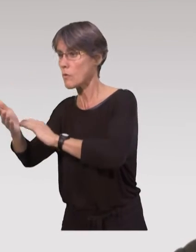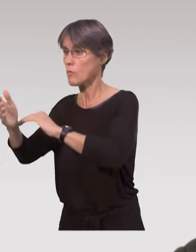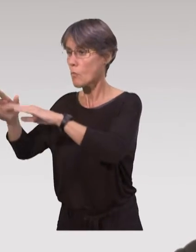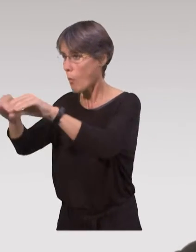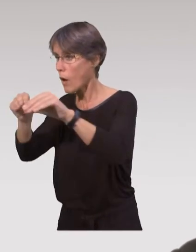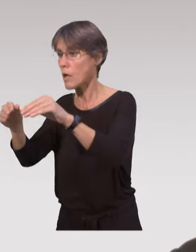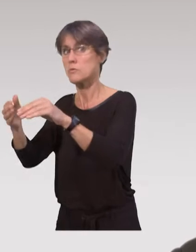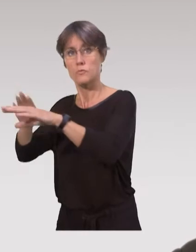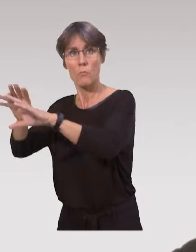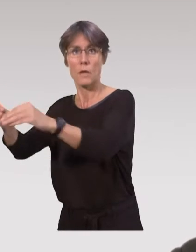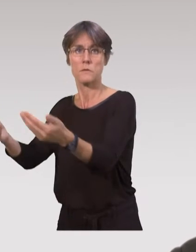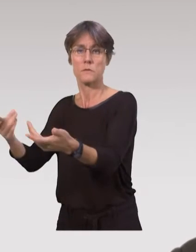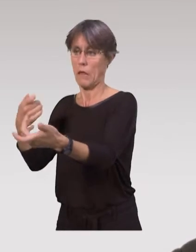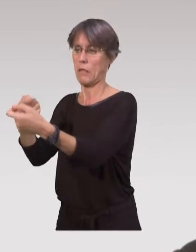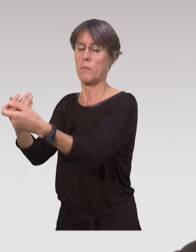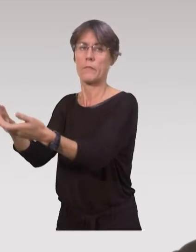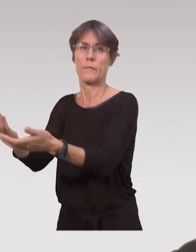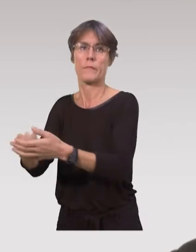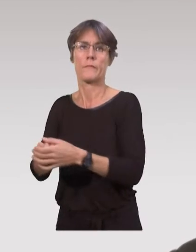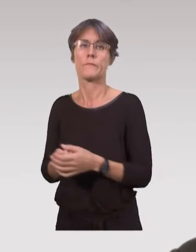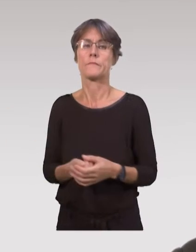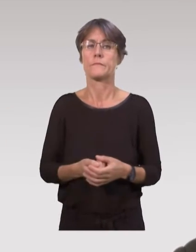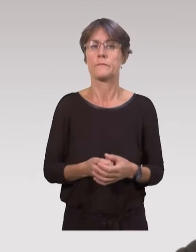en gérant directement à domicile et pas forcément sur des aspects théoriques :